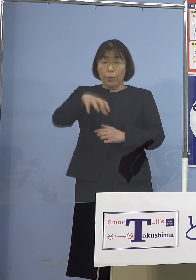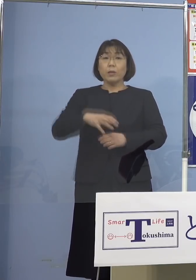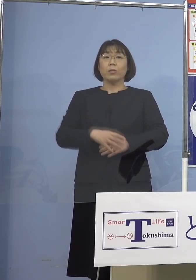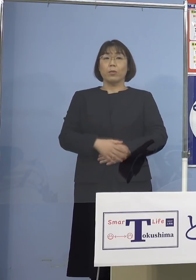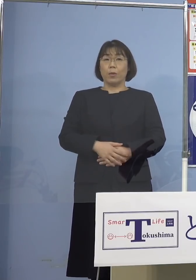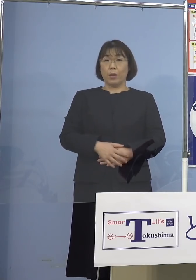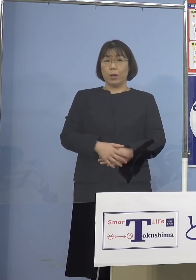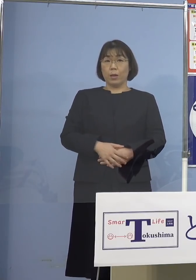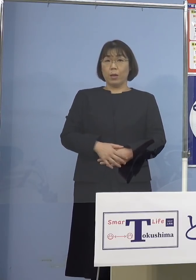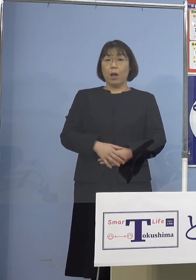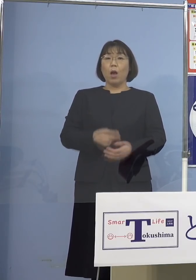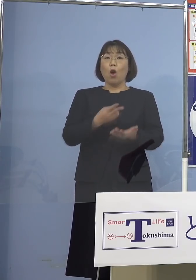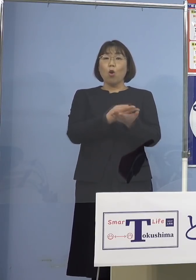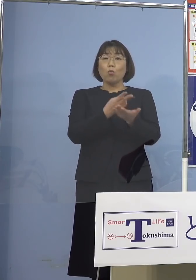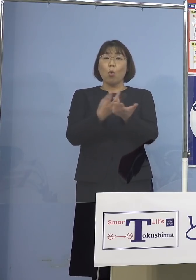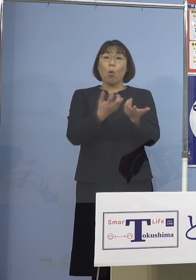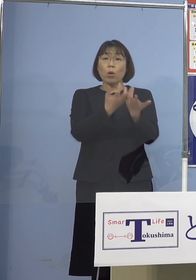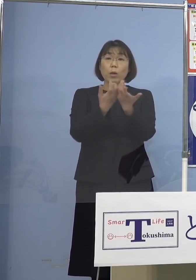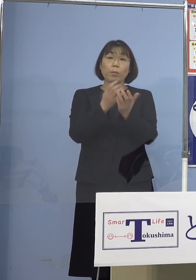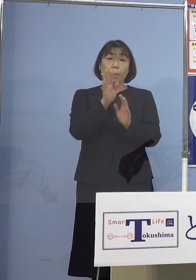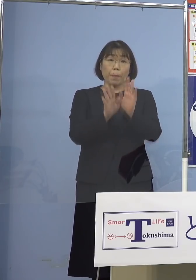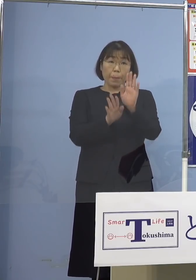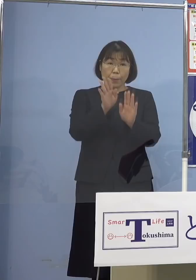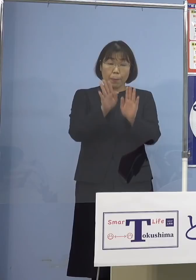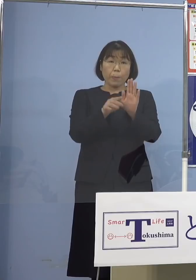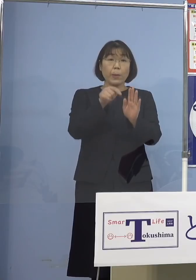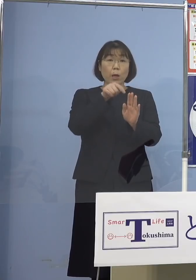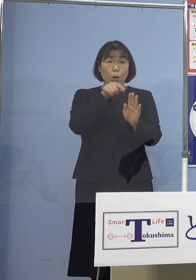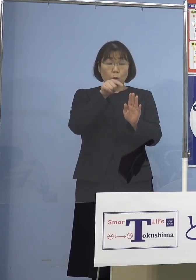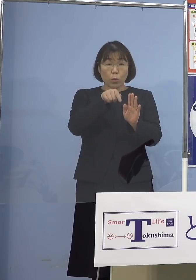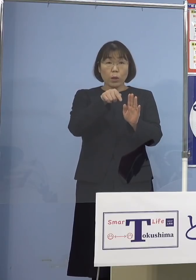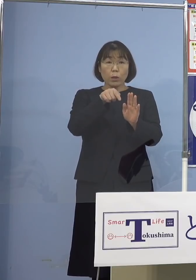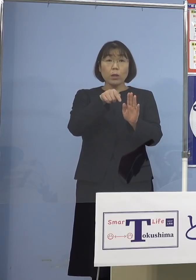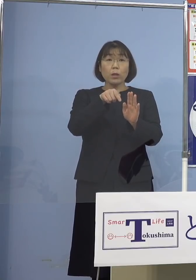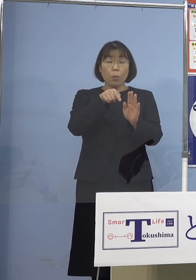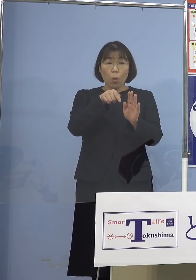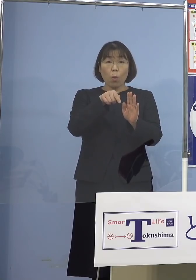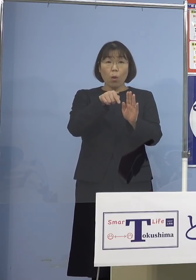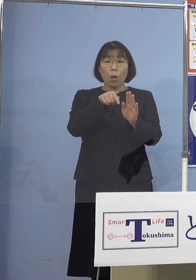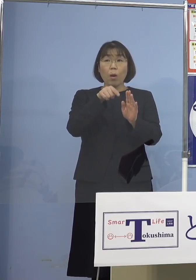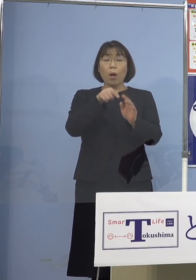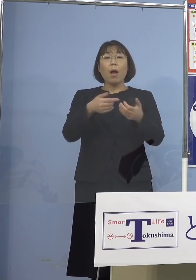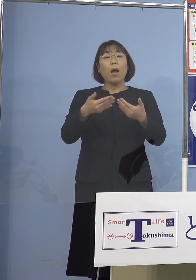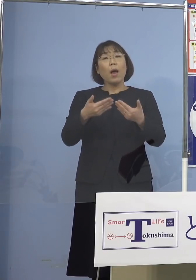病床の逼迫といった具合 この辺りもかなり安定してきているのは